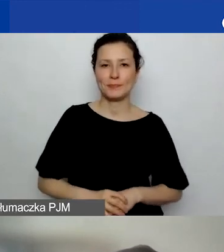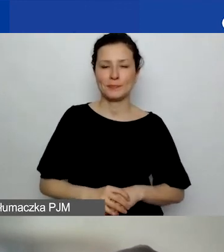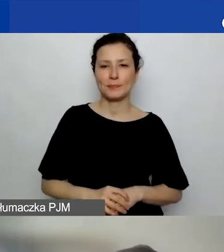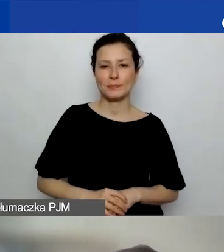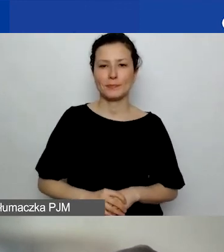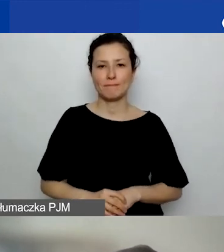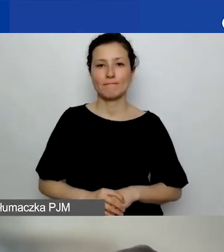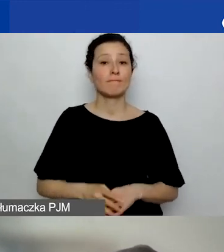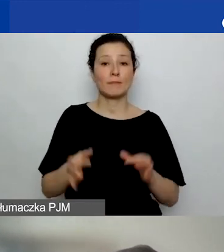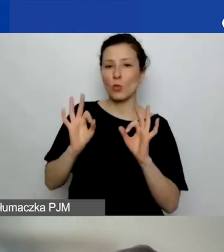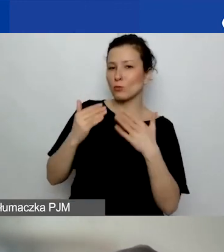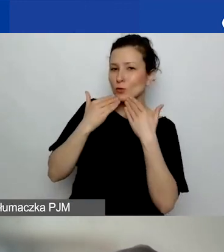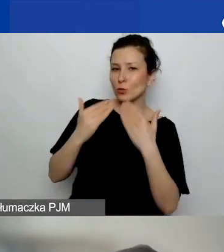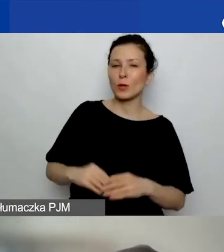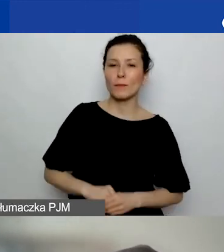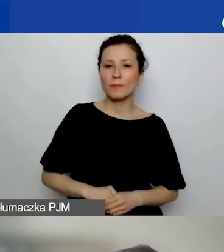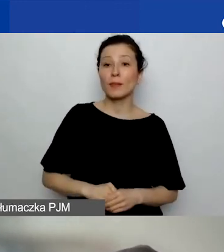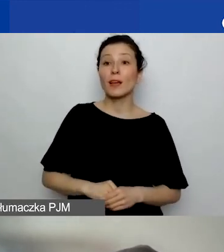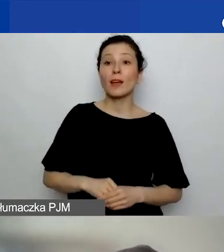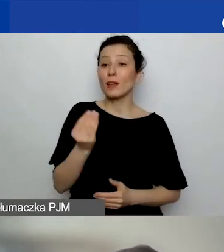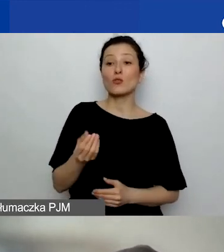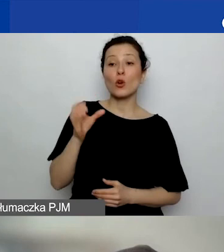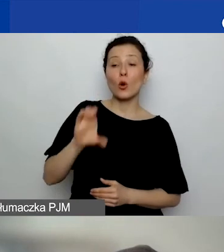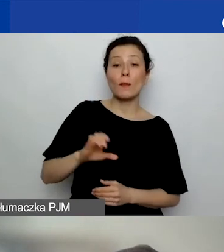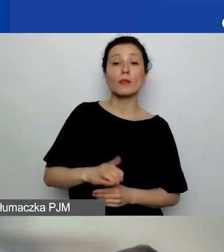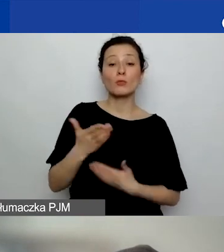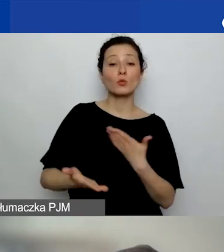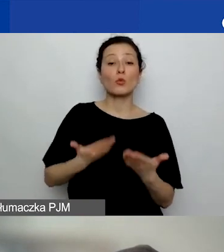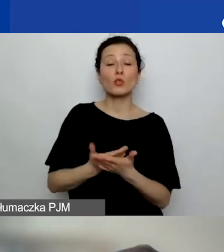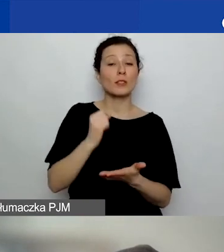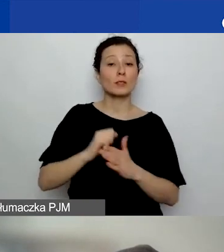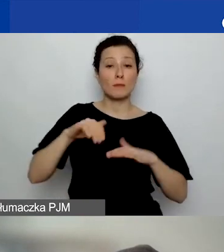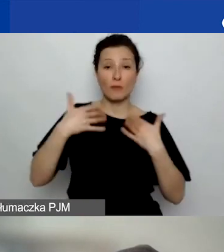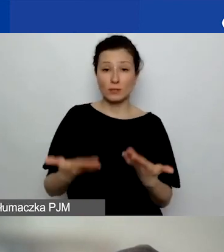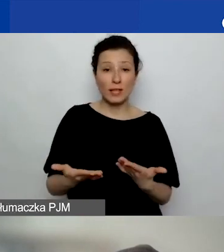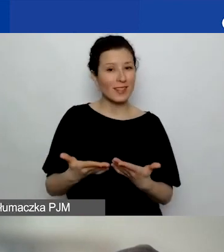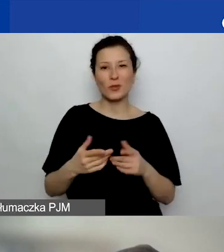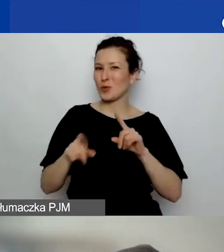Dobrze, dziękuję. Tutaj jeszcze jest komentarz: Złożenie sprawozdania nie oznacza jego rozliczenia.